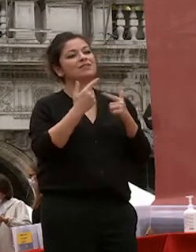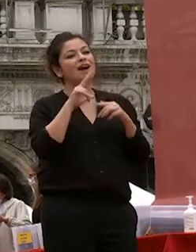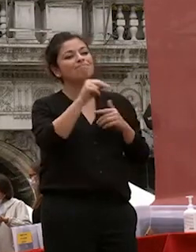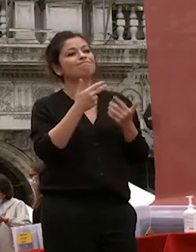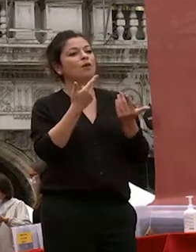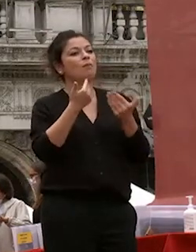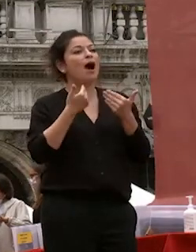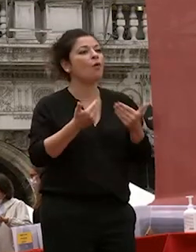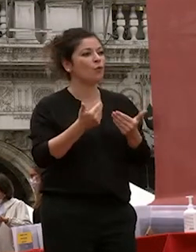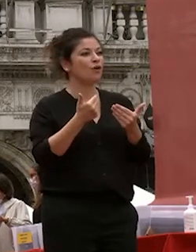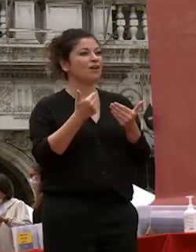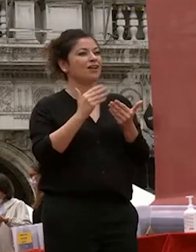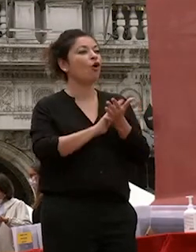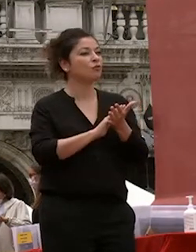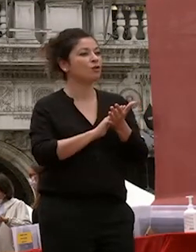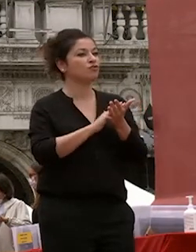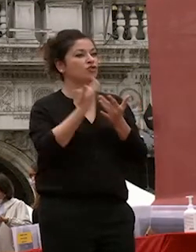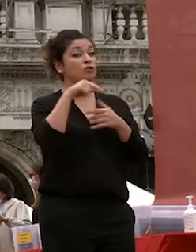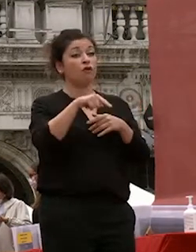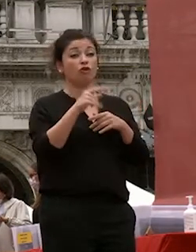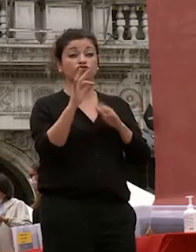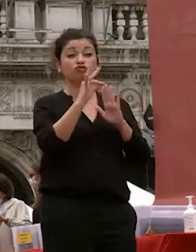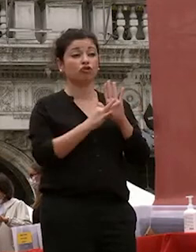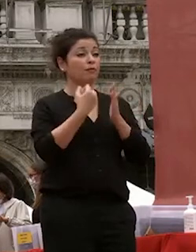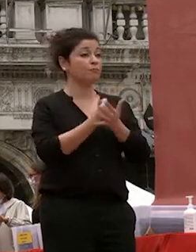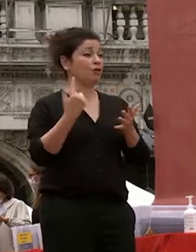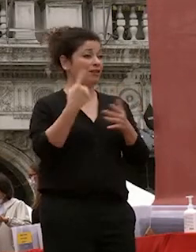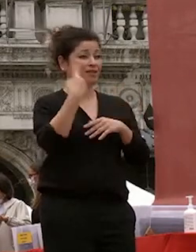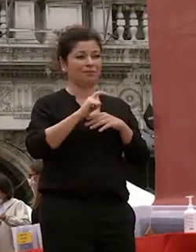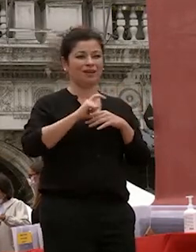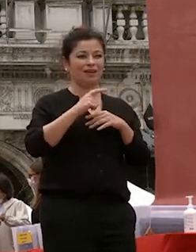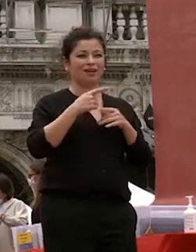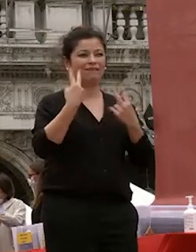oggi è una tappa importante della vostra vita e carriera professionale ma è un